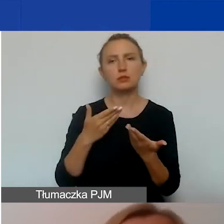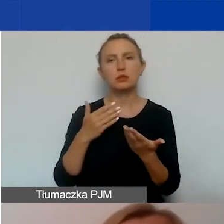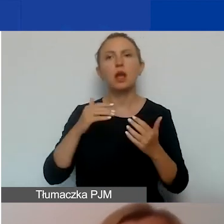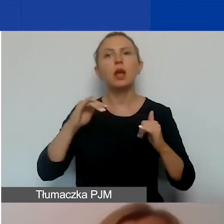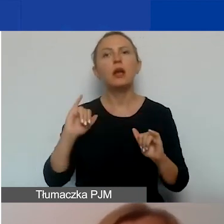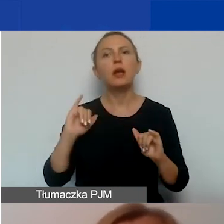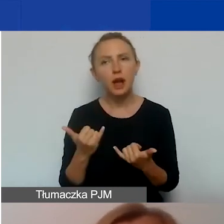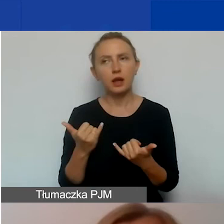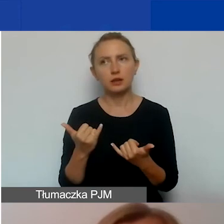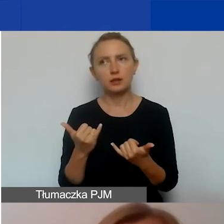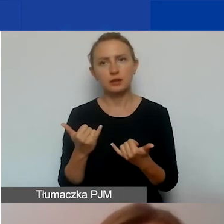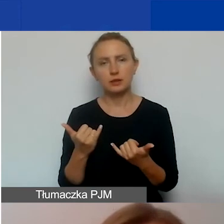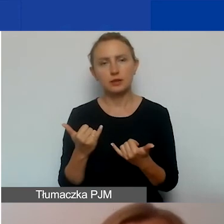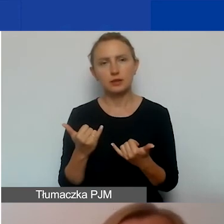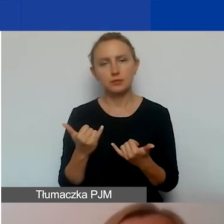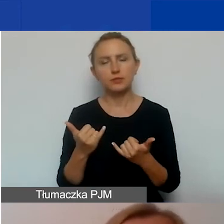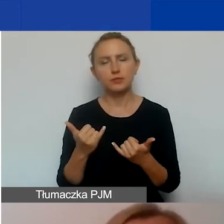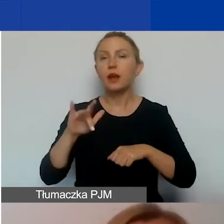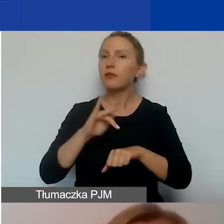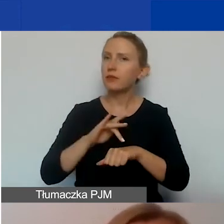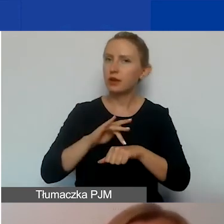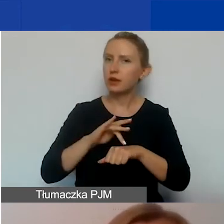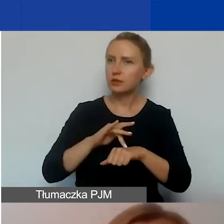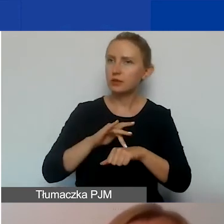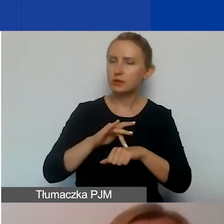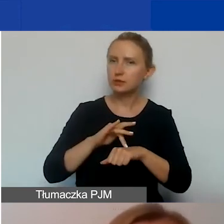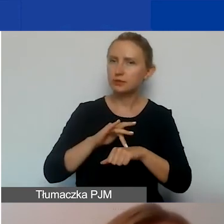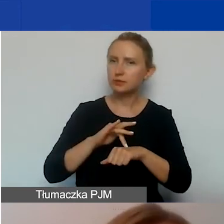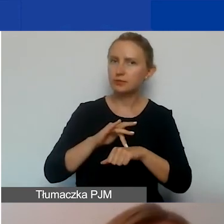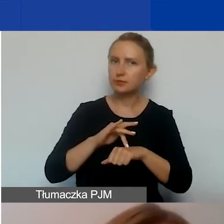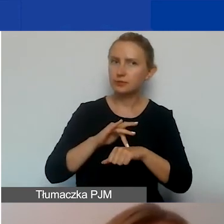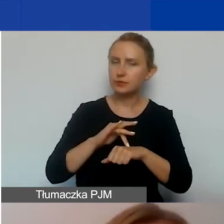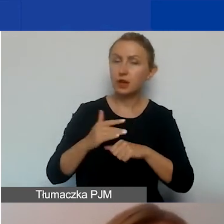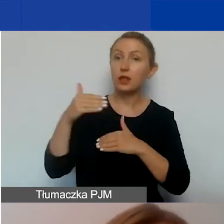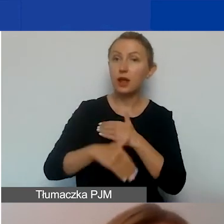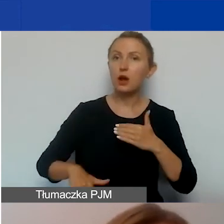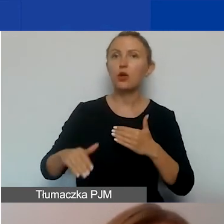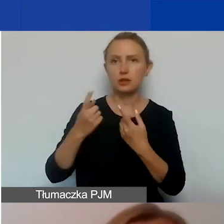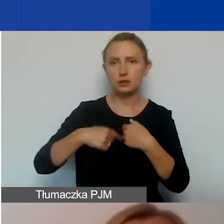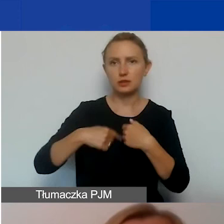i jakich rezultatów spodziewacie się na koniec jego realizacji.